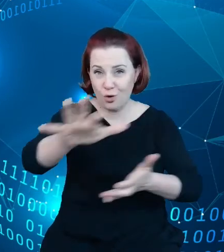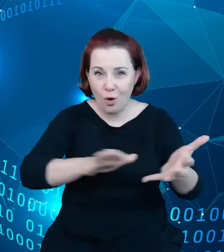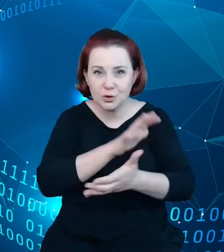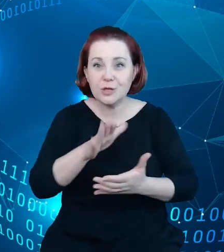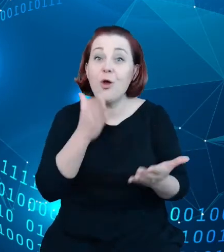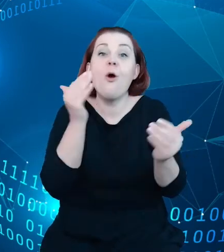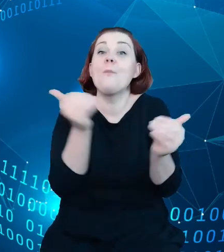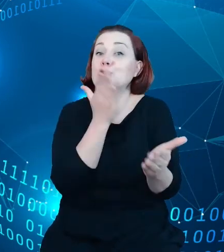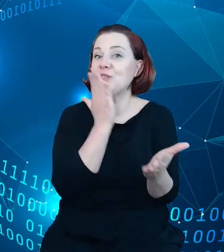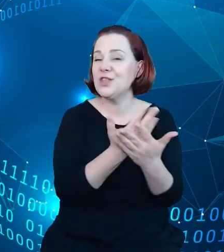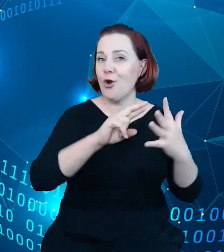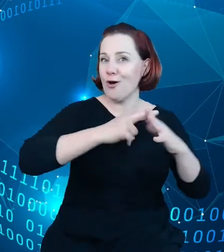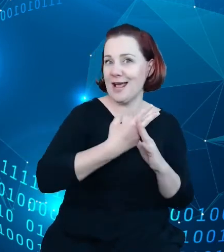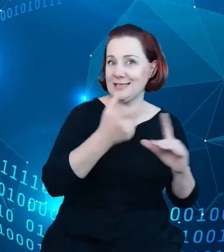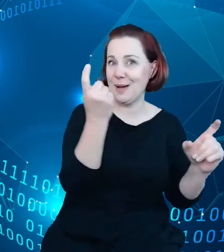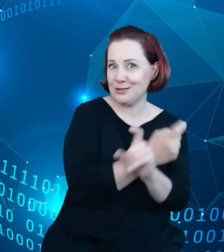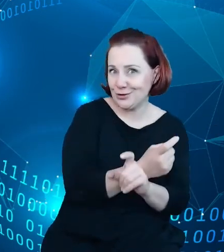zwłaszcza chociażby takie dziedziny jak turystyka.